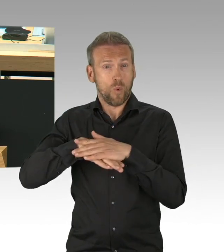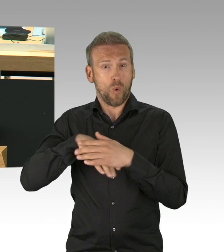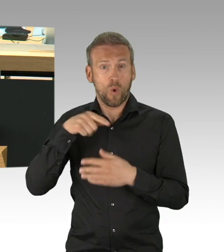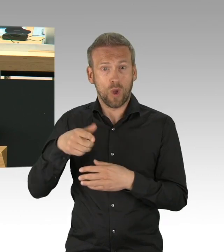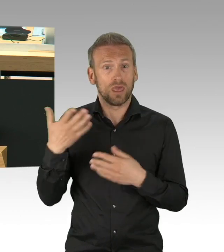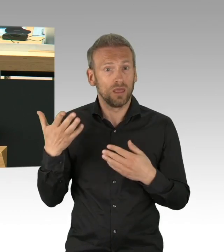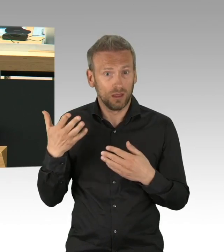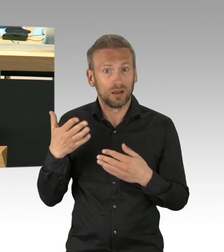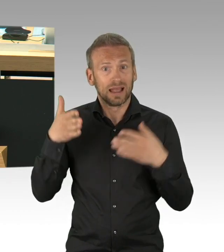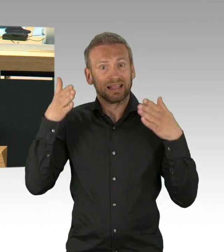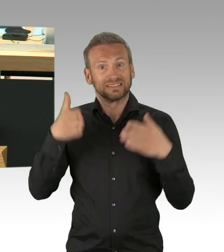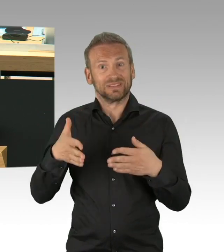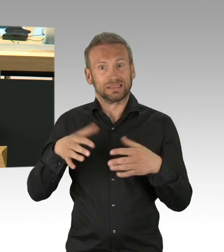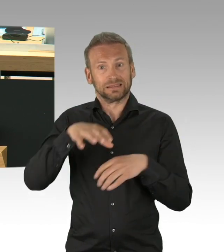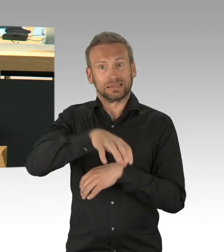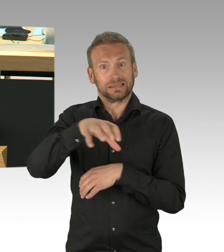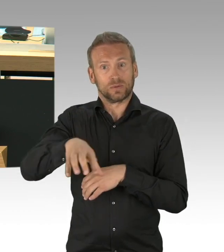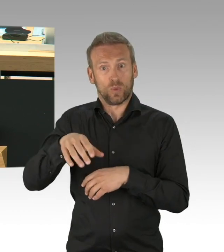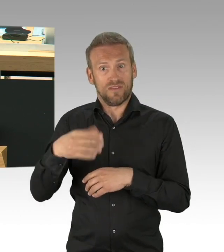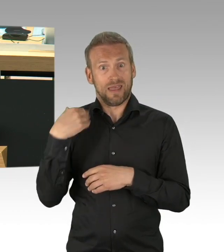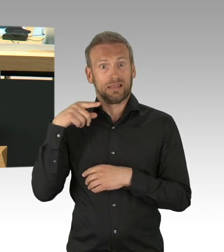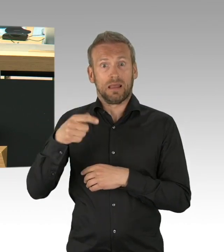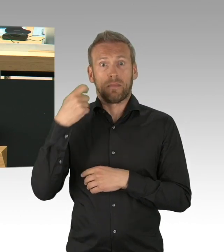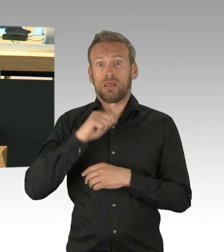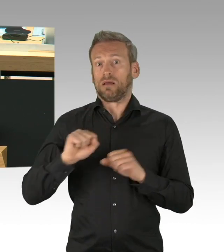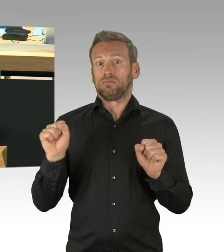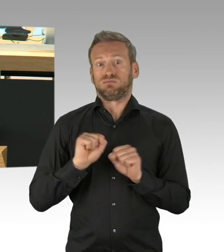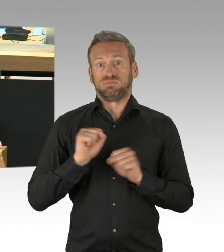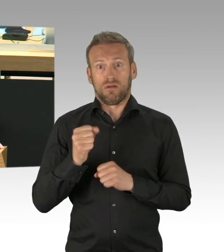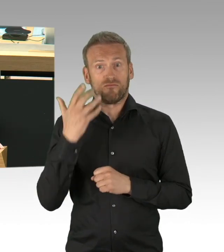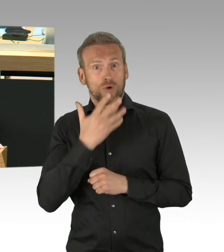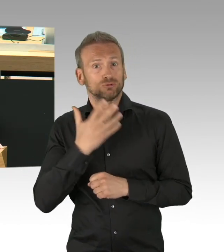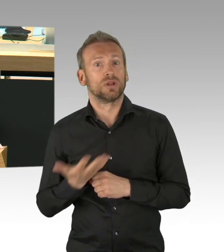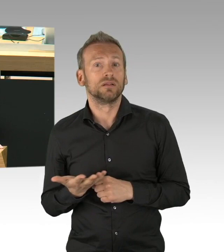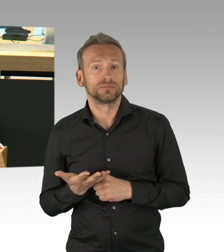Medizinisches Personal ausgelaugt am Ende der Erschöpfung,